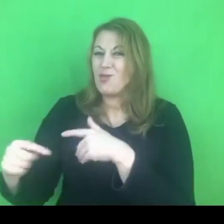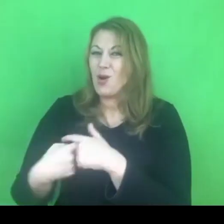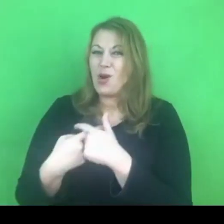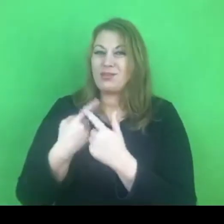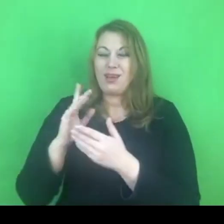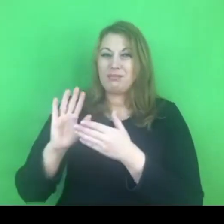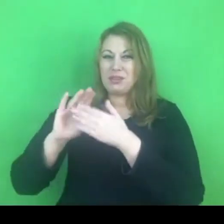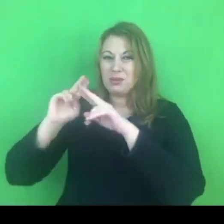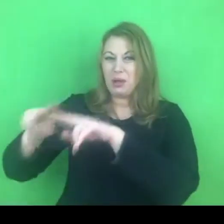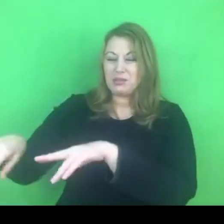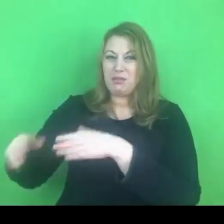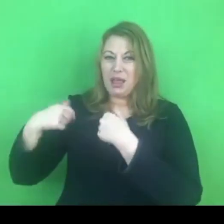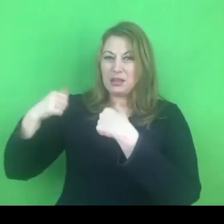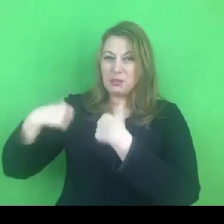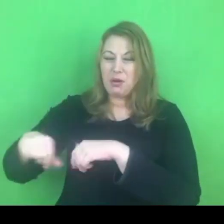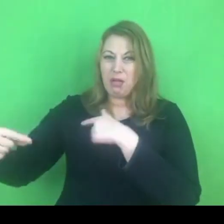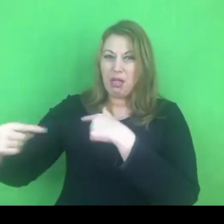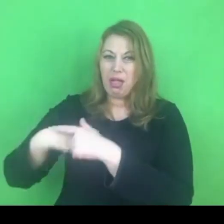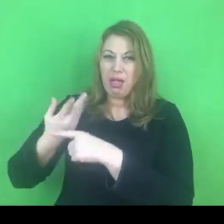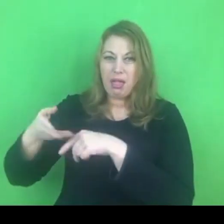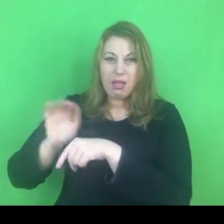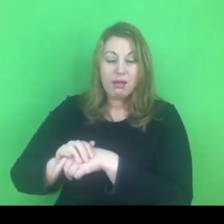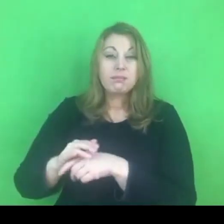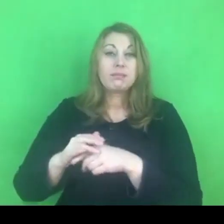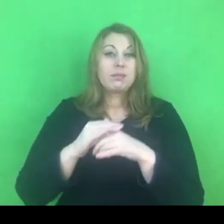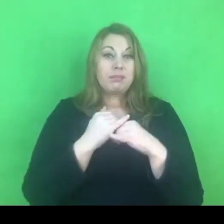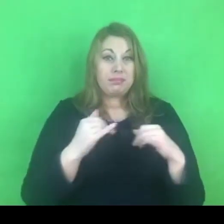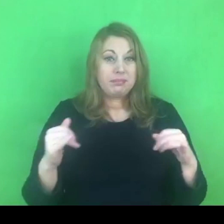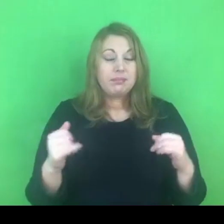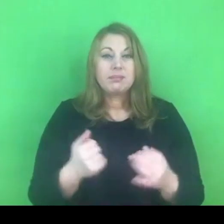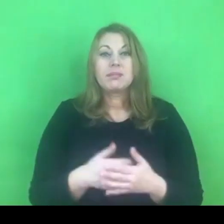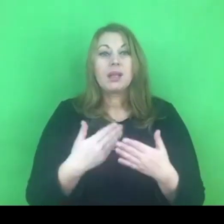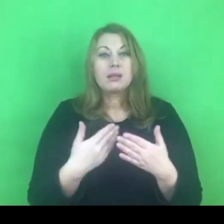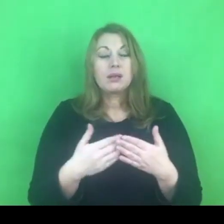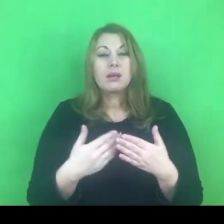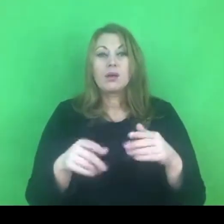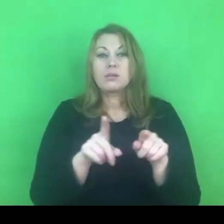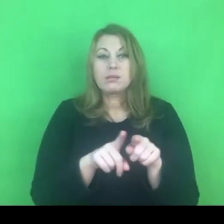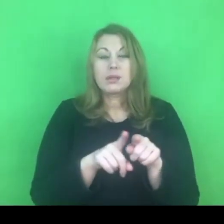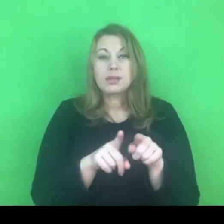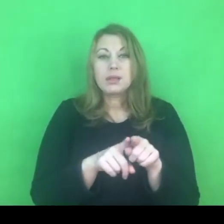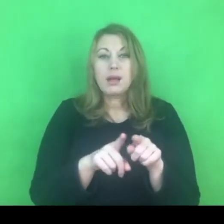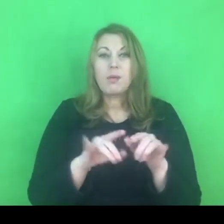I tu mamy adekwatną sytuację, tak jak Państwo widzieliście, w wypowiedzi wiceministra.